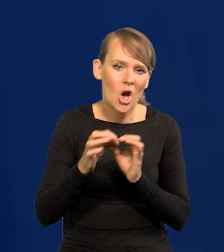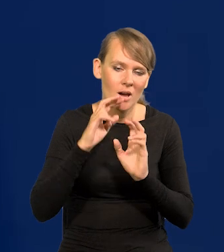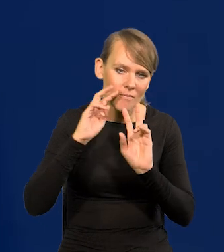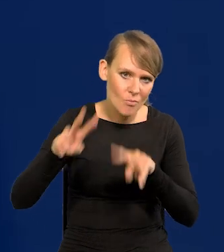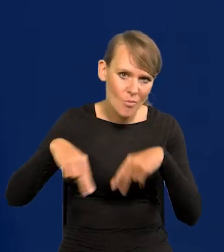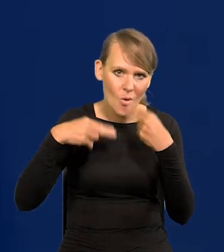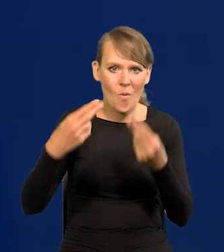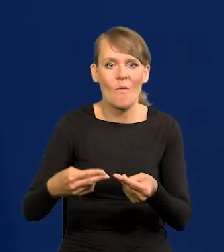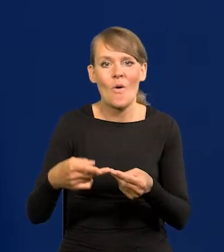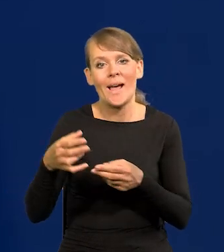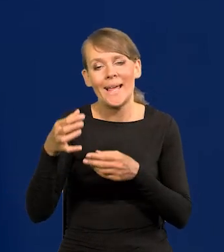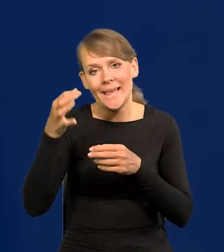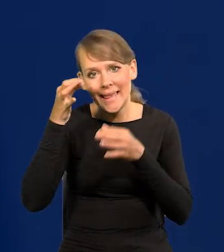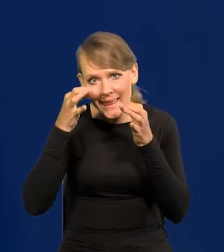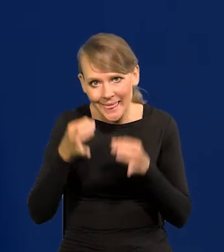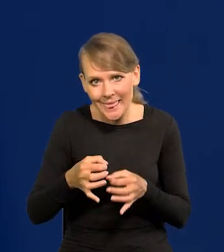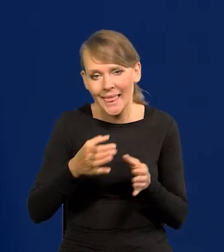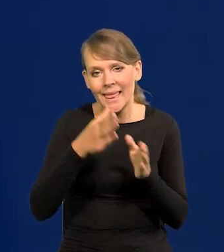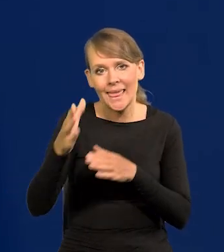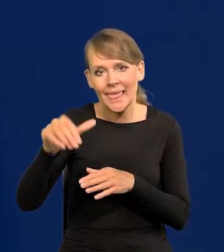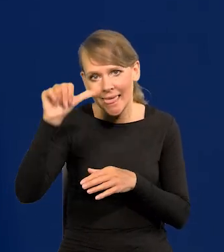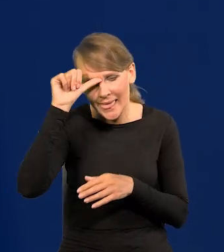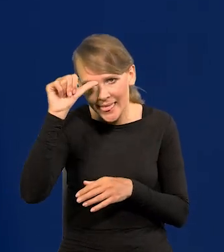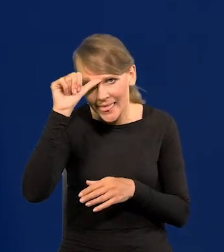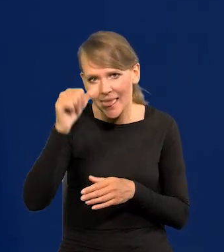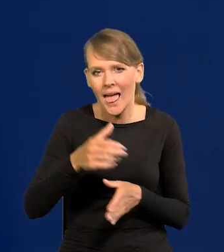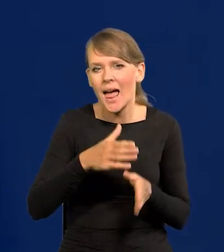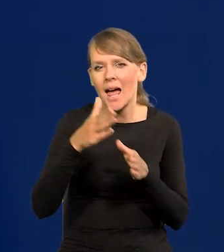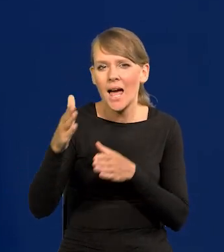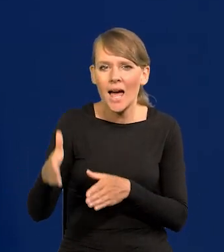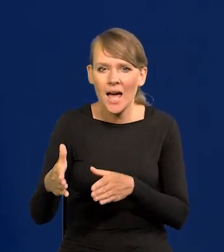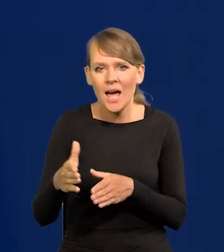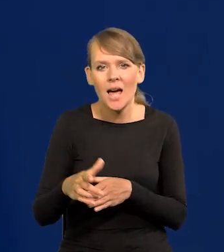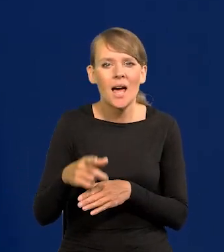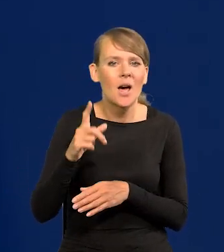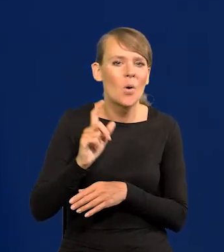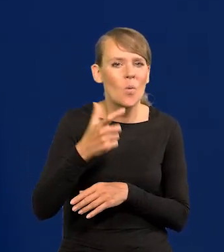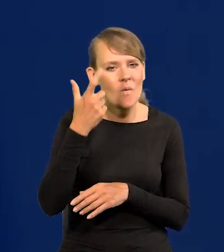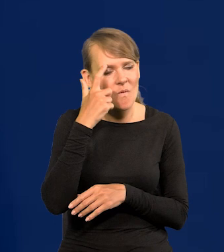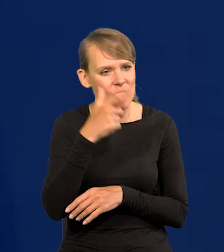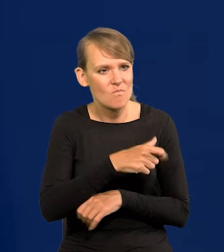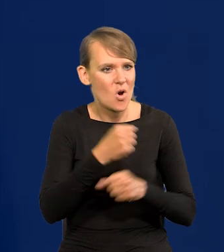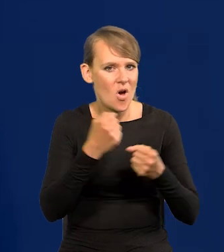Znowu Chiny, a teraz Indie po Chinach to będą czołowe mocarstwa ekonomiczne,